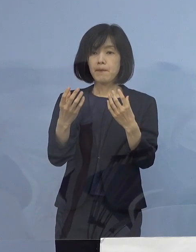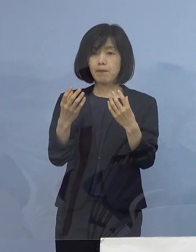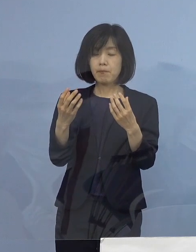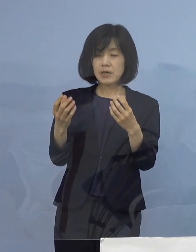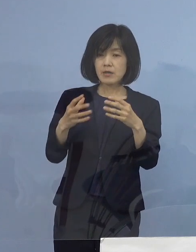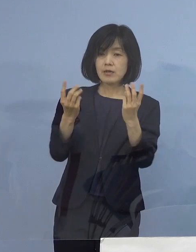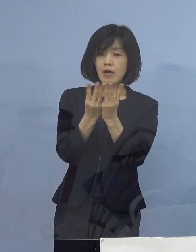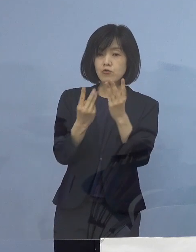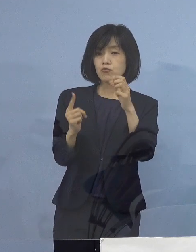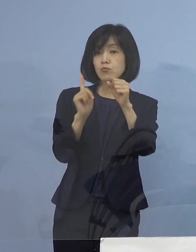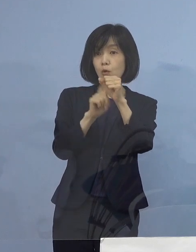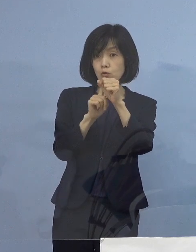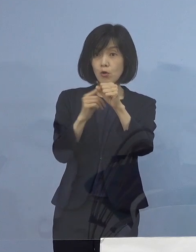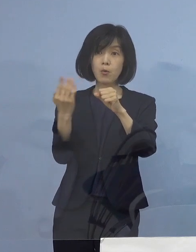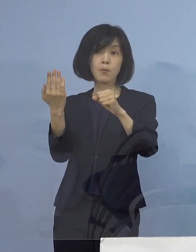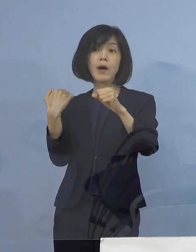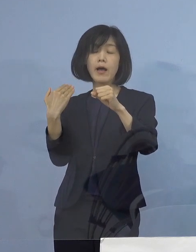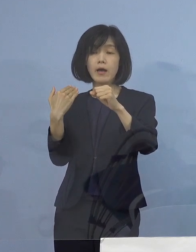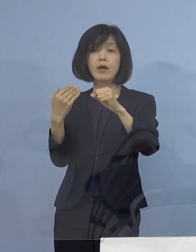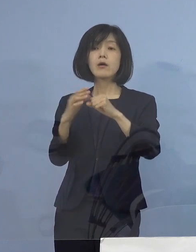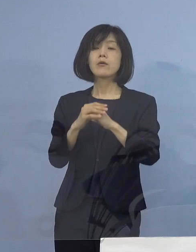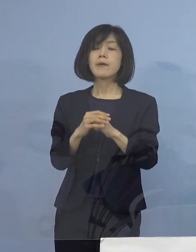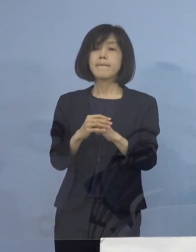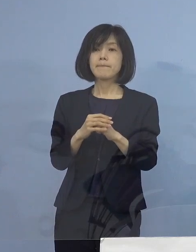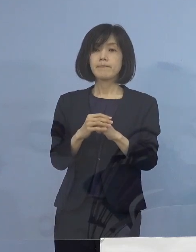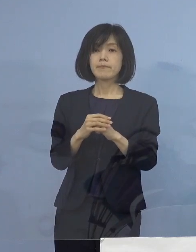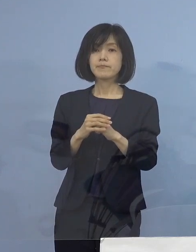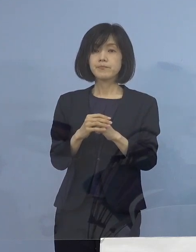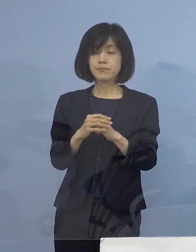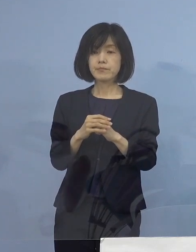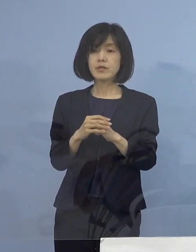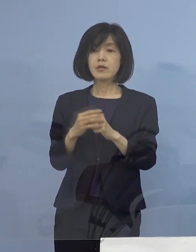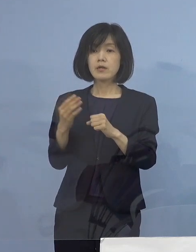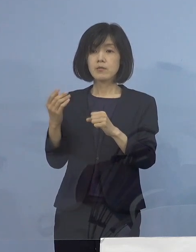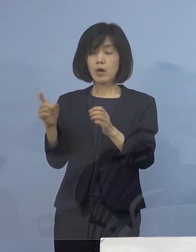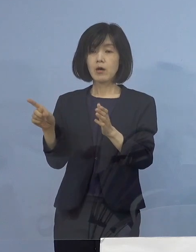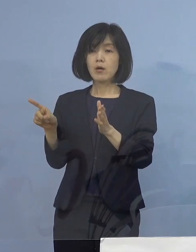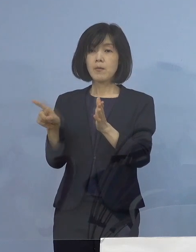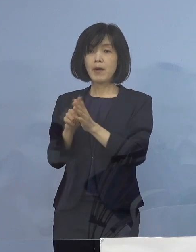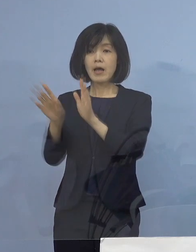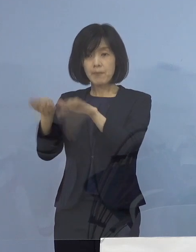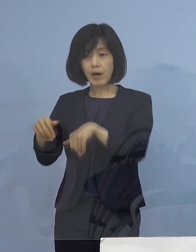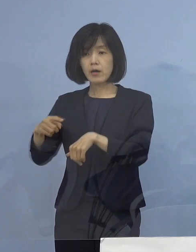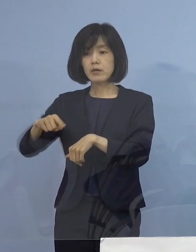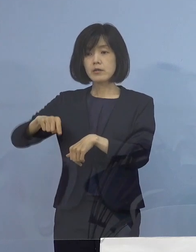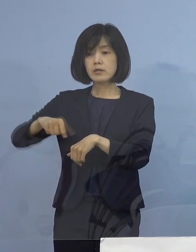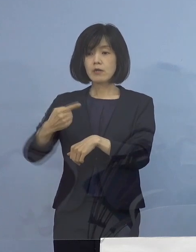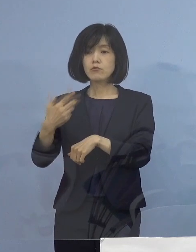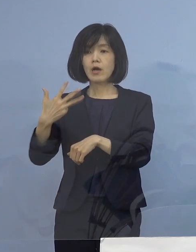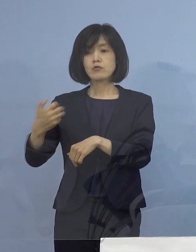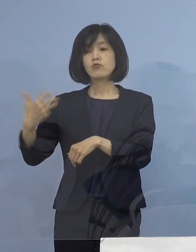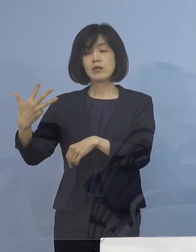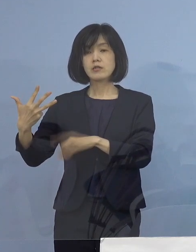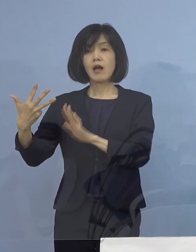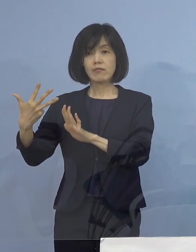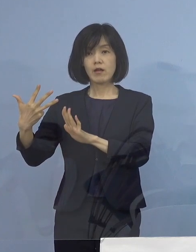その当時としては 既に実施をいただいている所が188（店舗）、その約3倍を